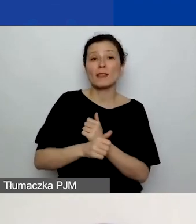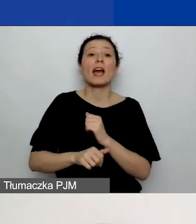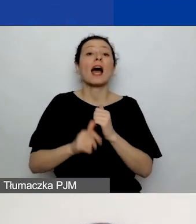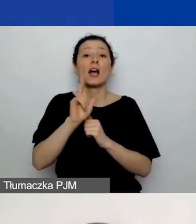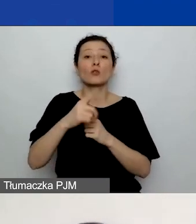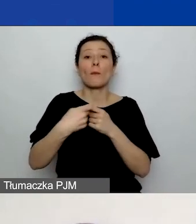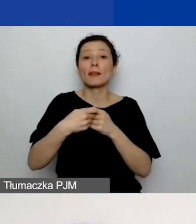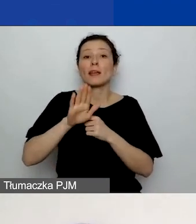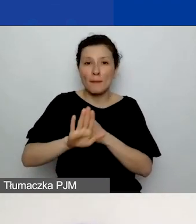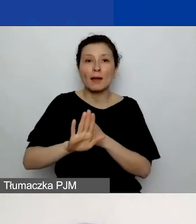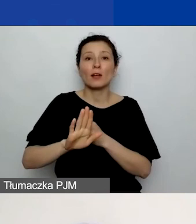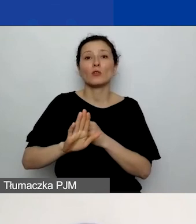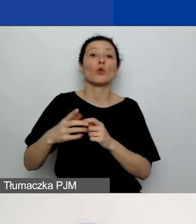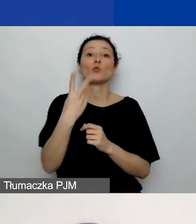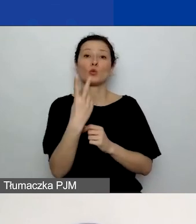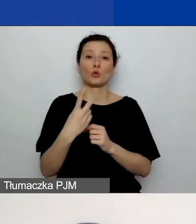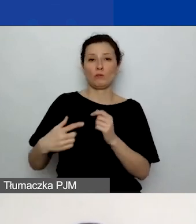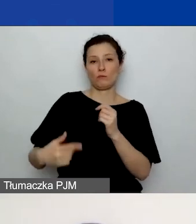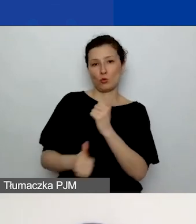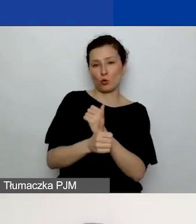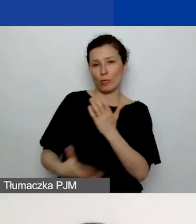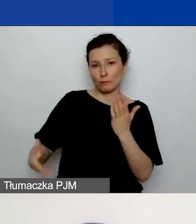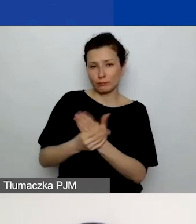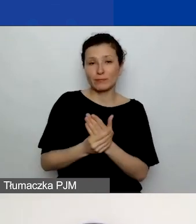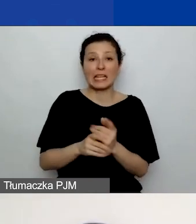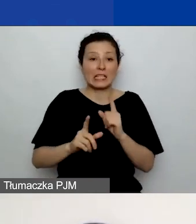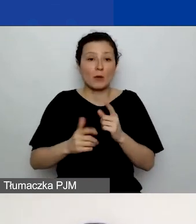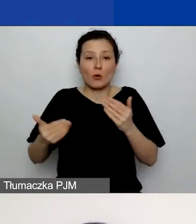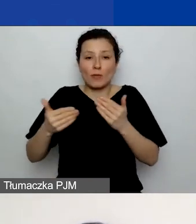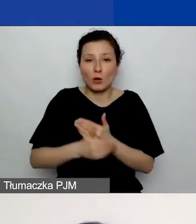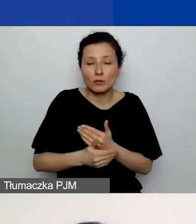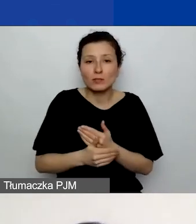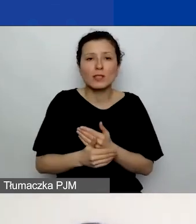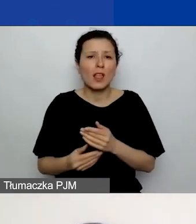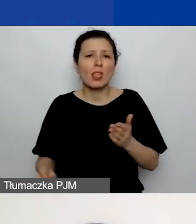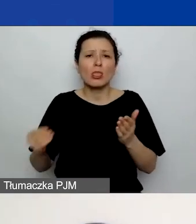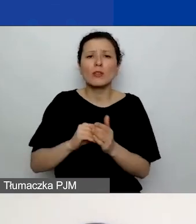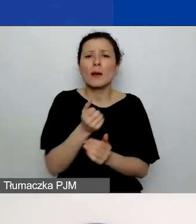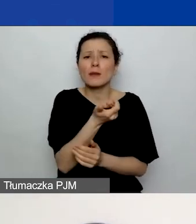Jeszcze szybko na koniec dodałam kilka slajdów, które pokazują,